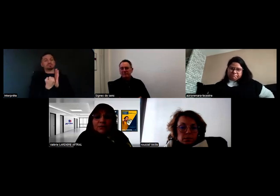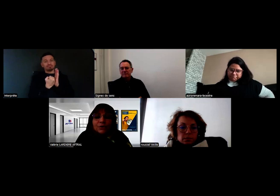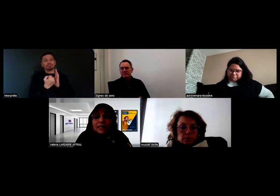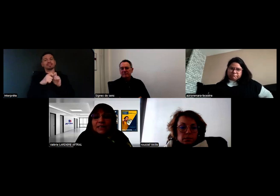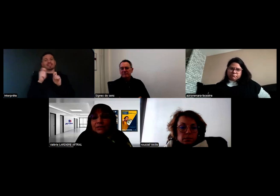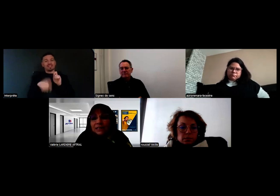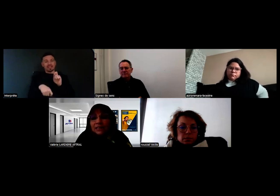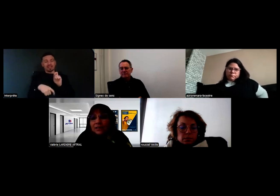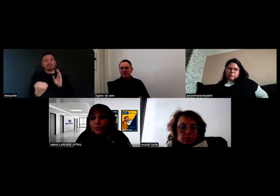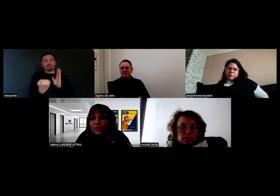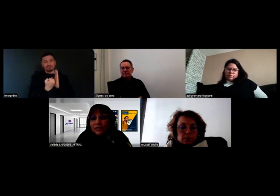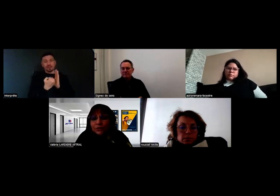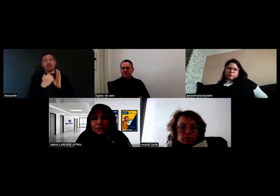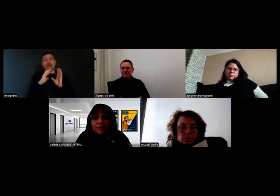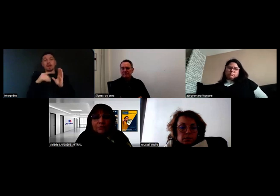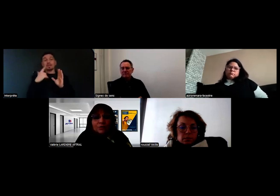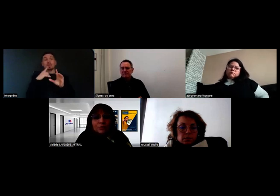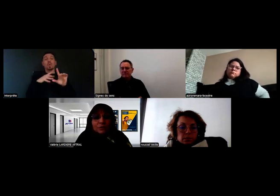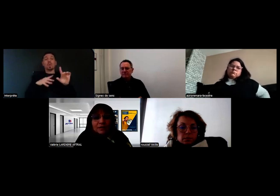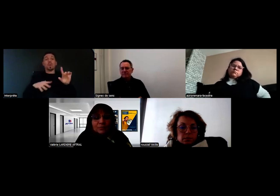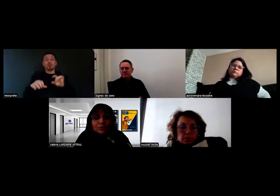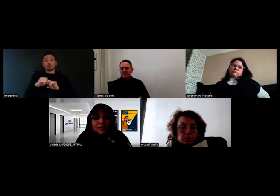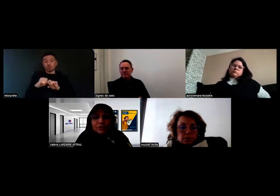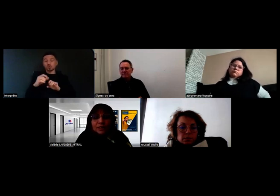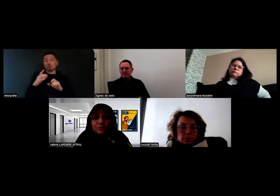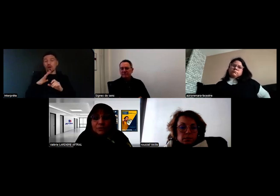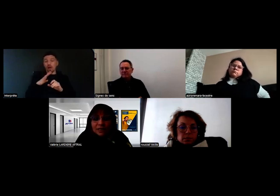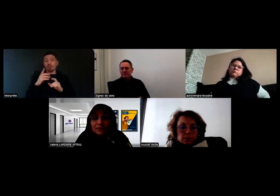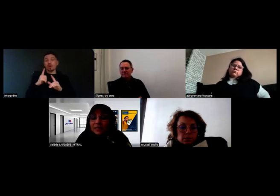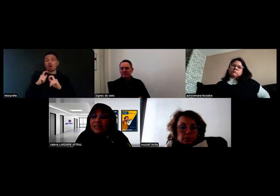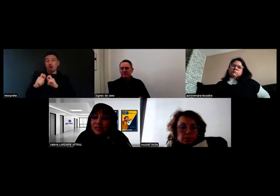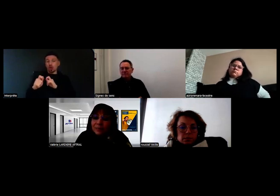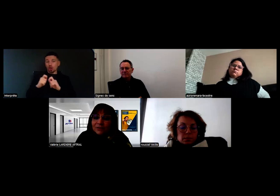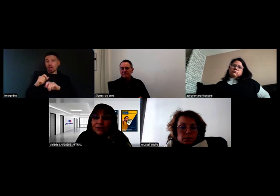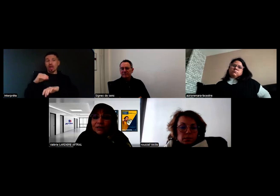Et on organise, quand il y a des compensations, une rencontre pour un entretien-conseil avec des inspecteurs